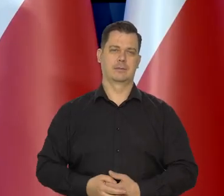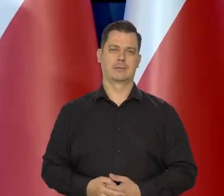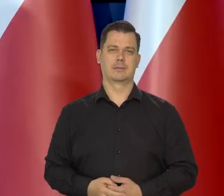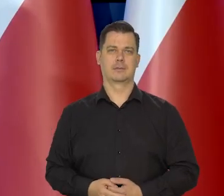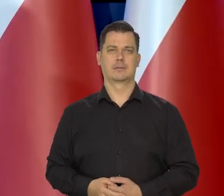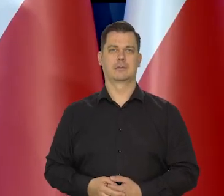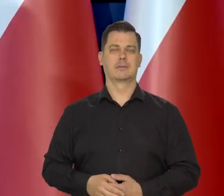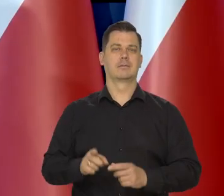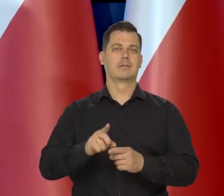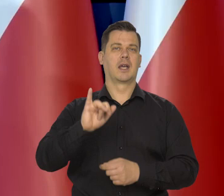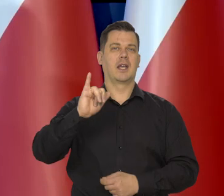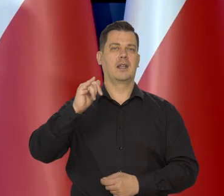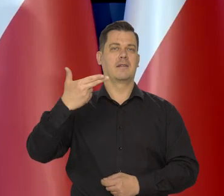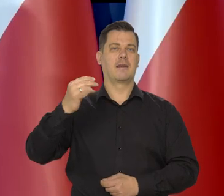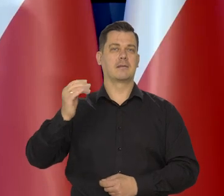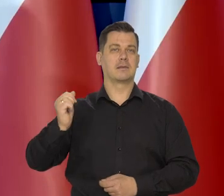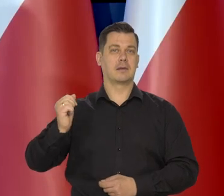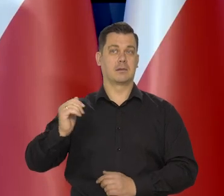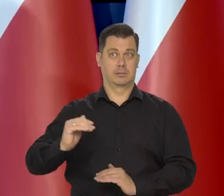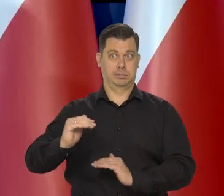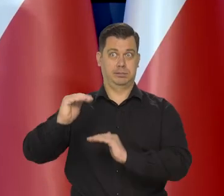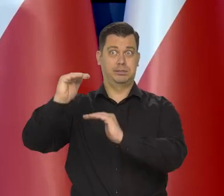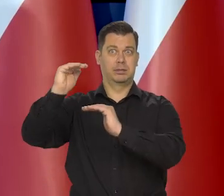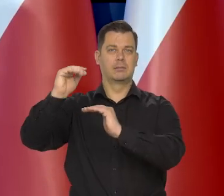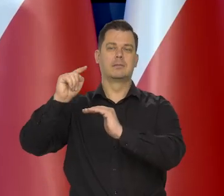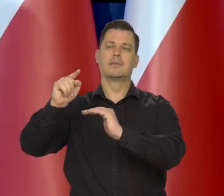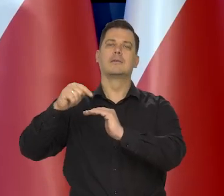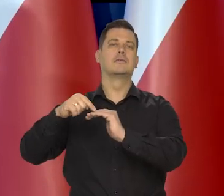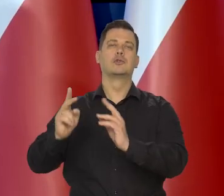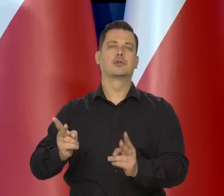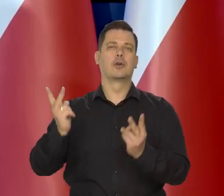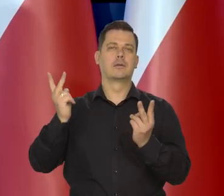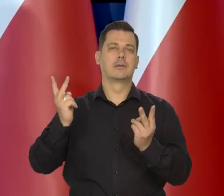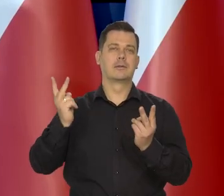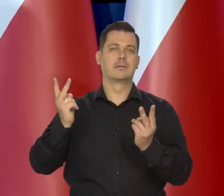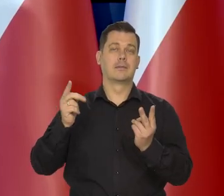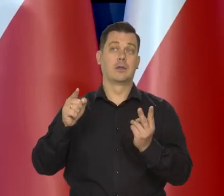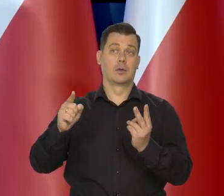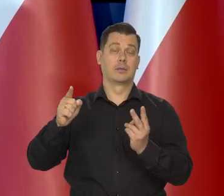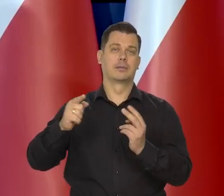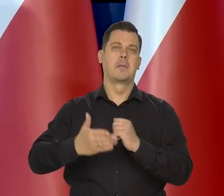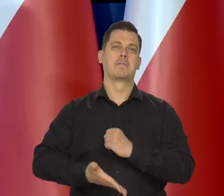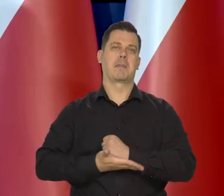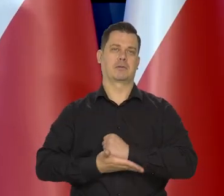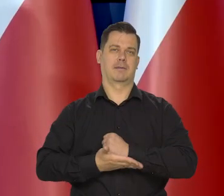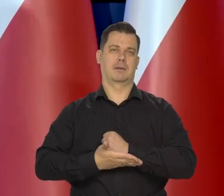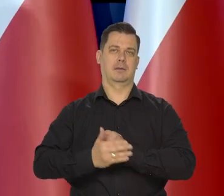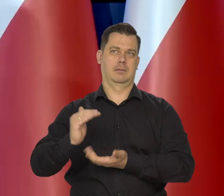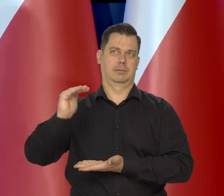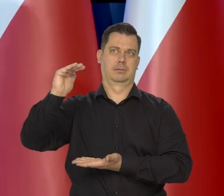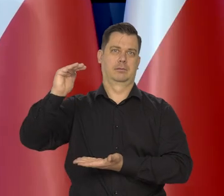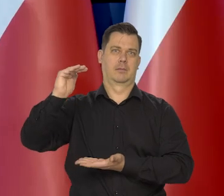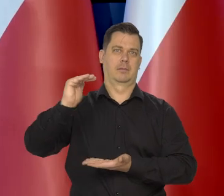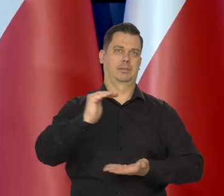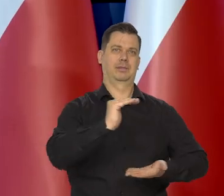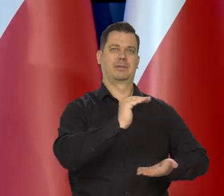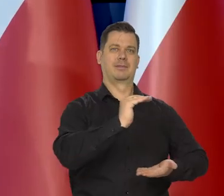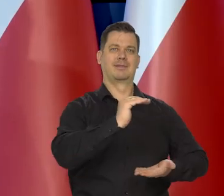Chociaż inflacja w miarę upływu czasu przenosiła się w coraz większym stopniu i przenosi się na inflację bazową. Ona się rozpływa,